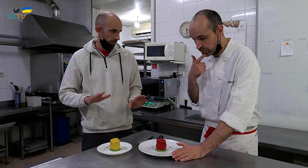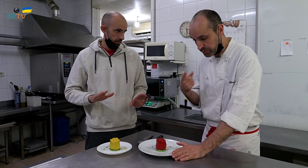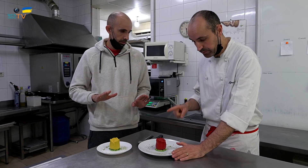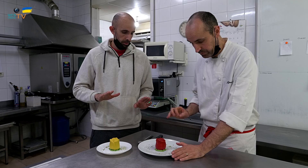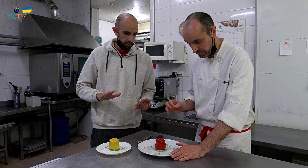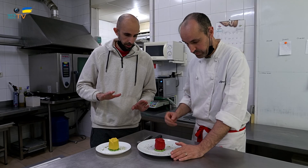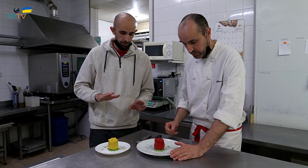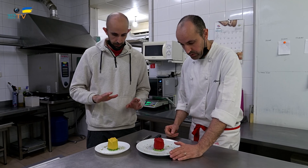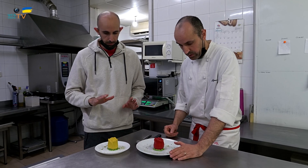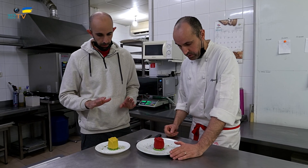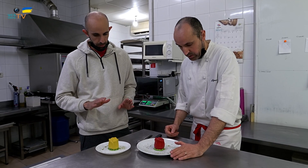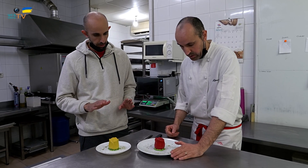Sí, solo el color.